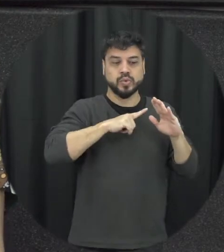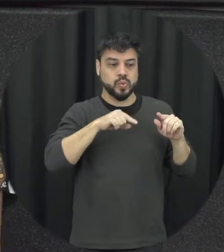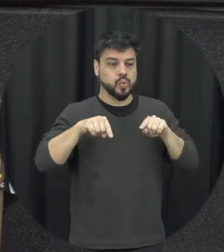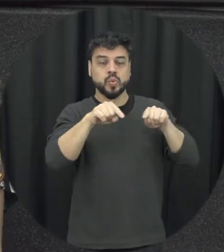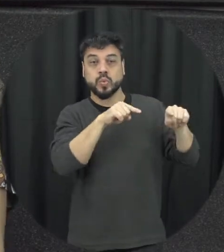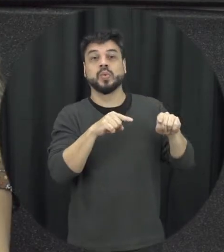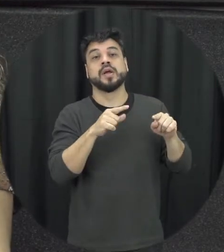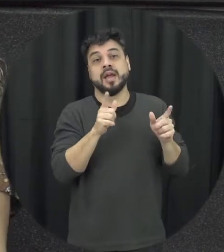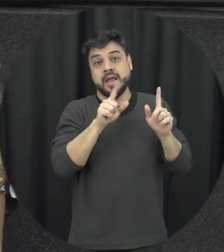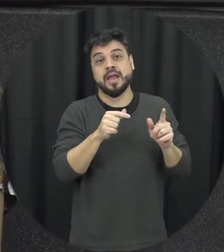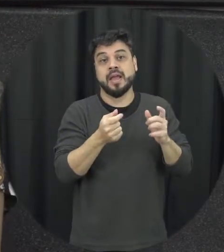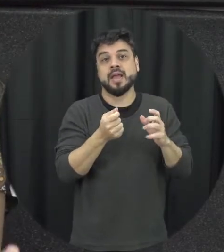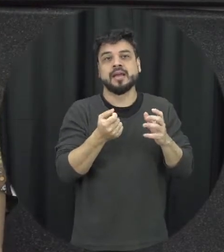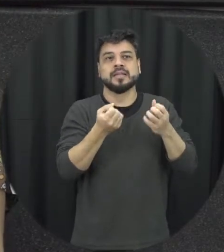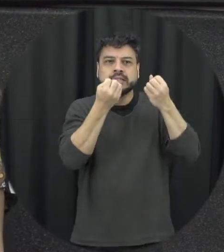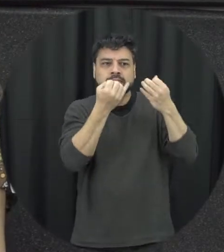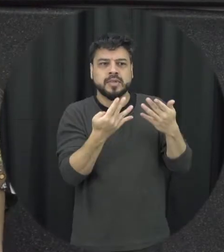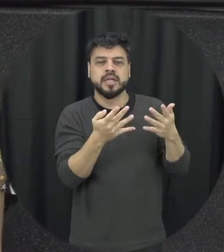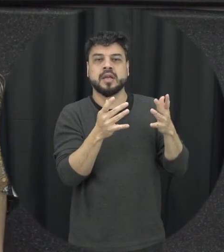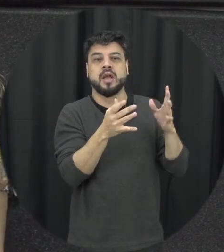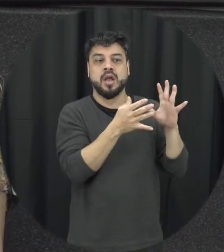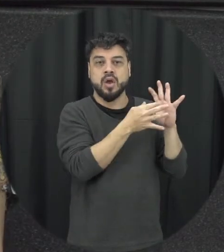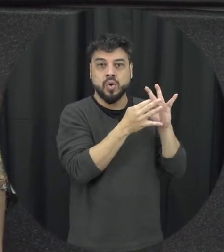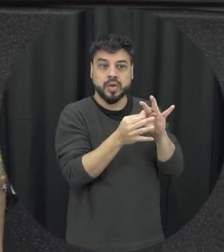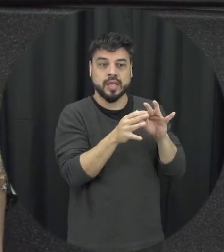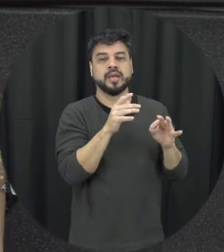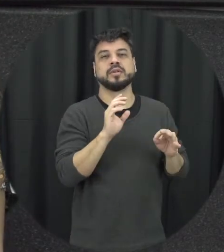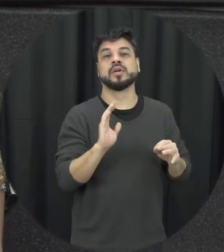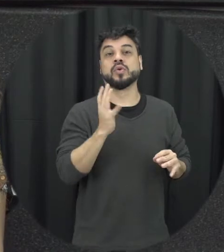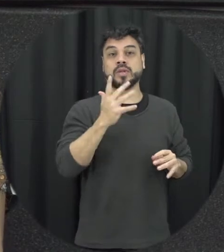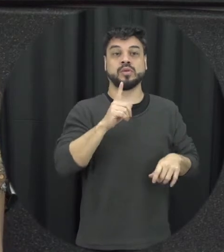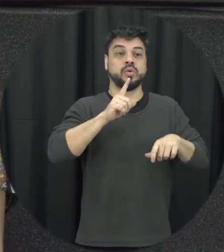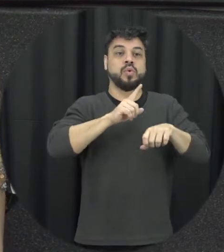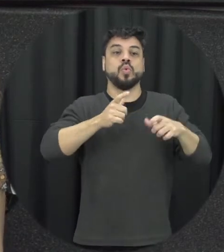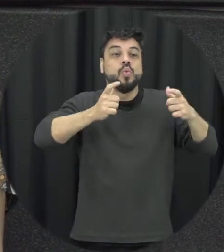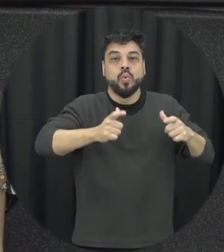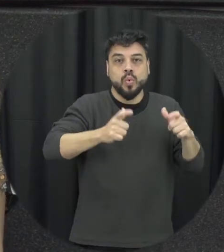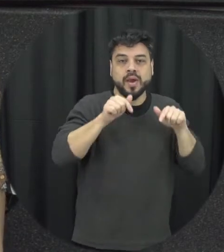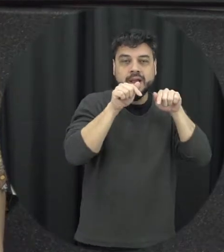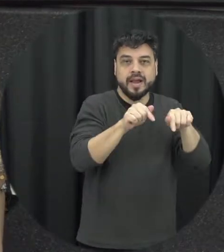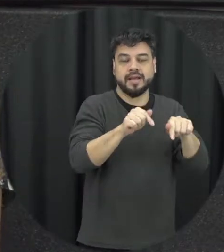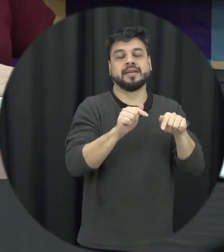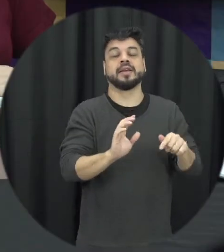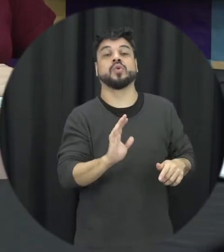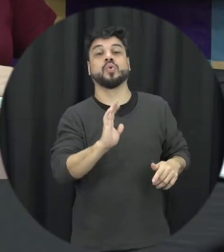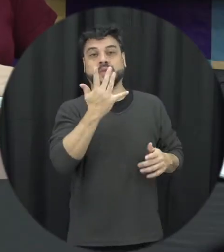tá caracterizando ali mas o contexto vamos assim situacional daquele da violência onde ela ocorre